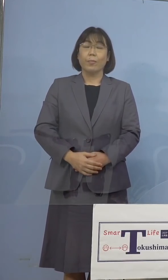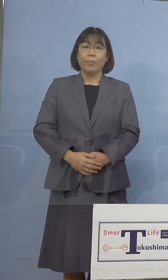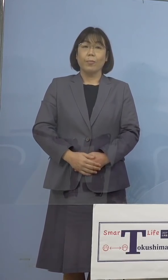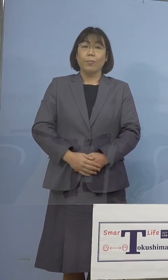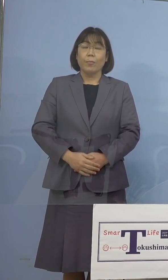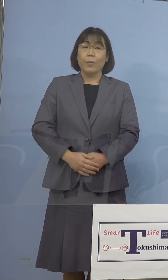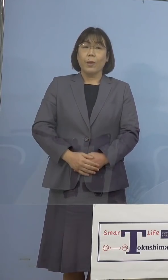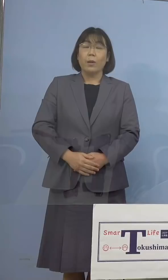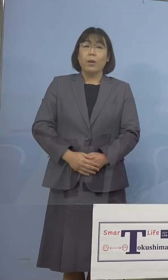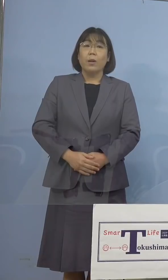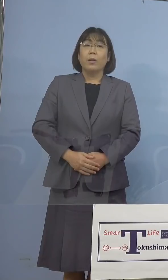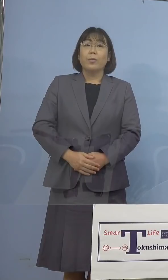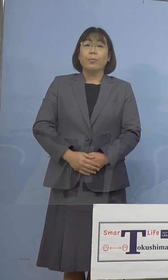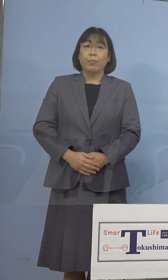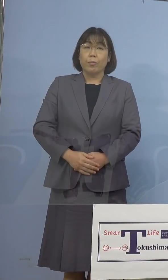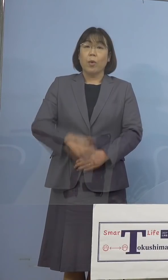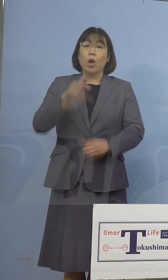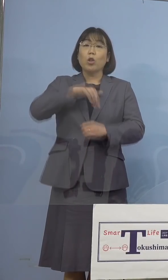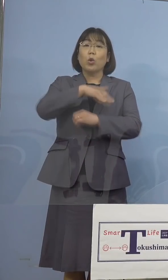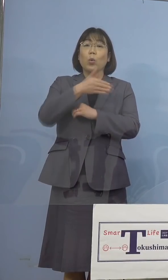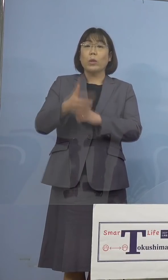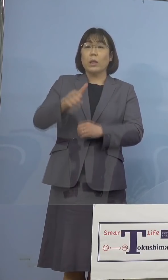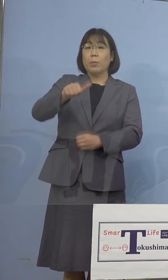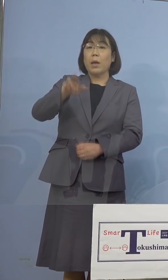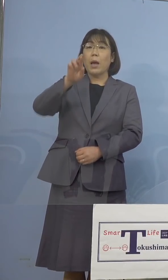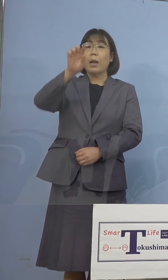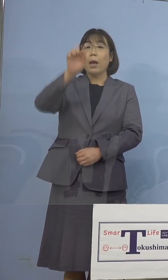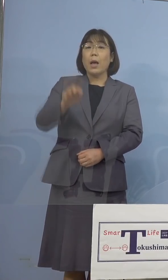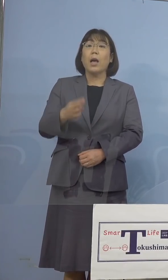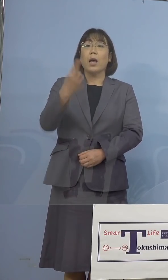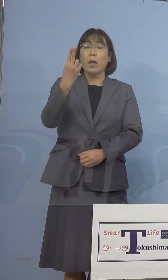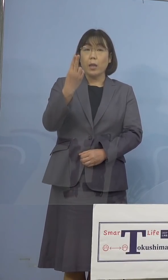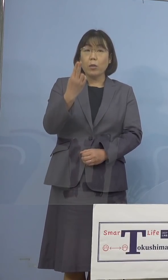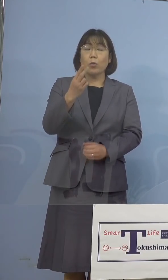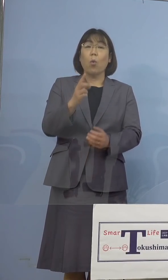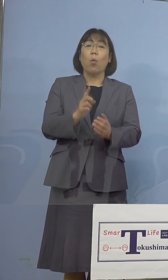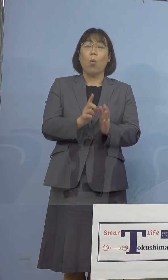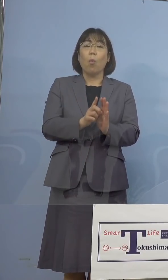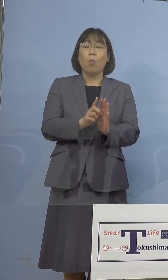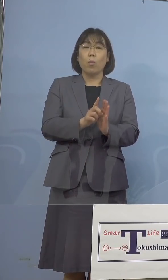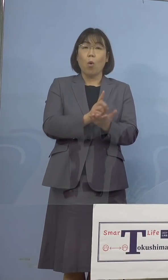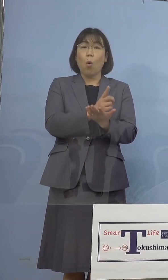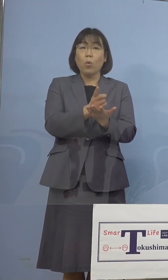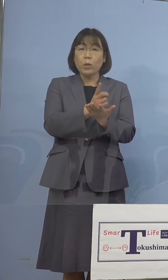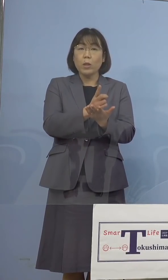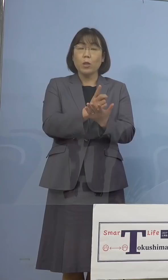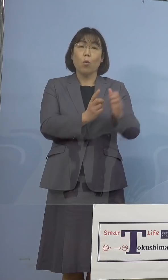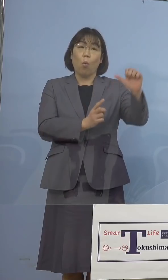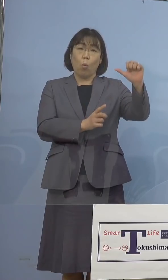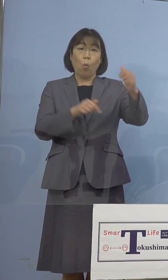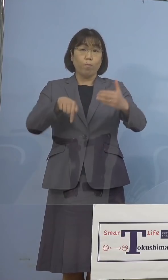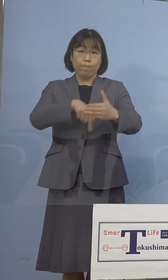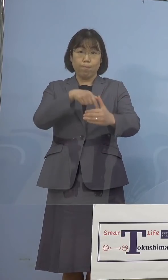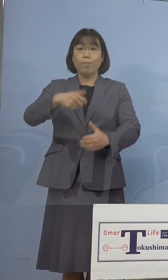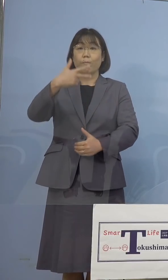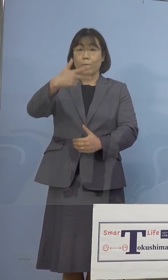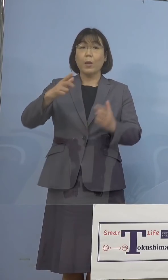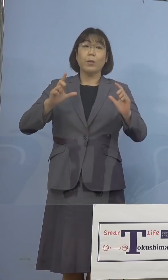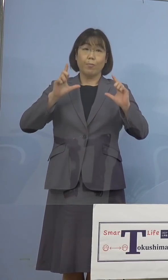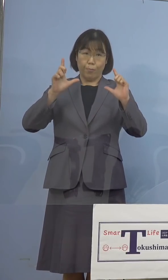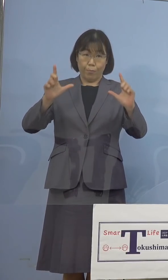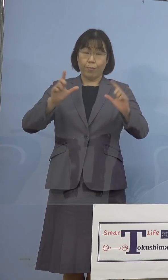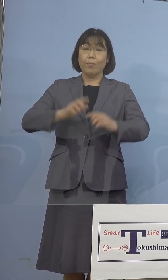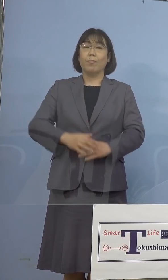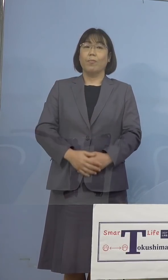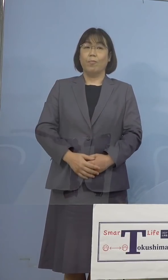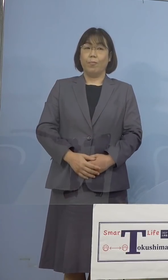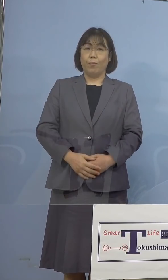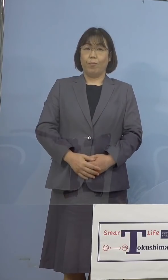それではとくしまアラートにかかわる指標 5指標7項目発表をさせていただきます